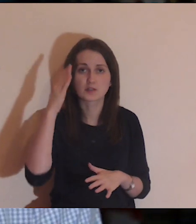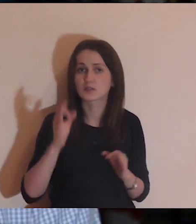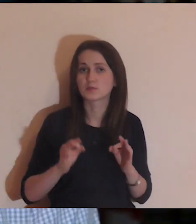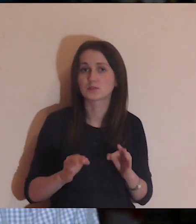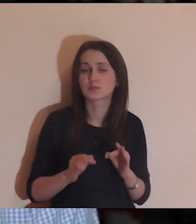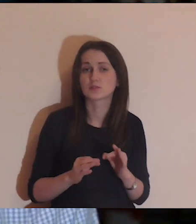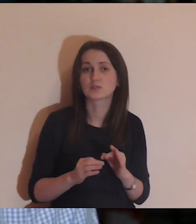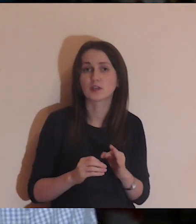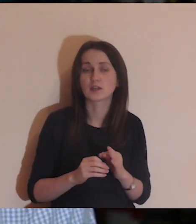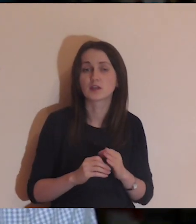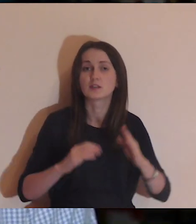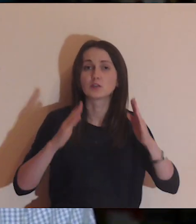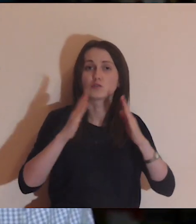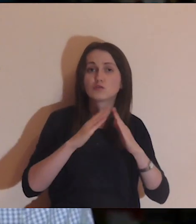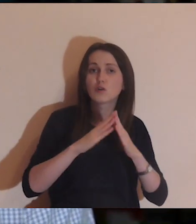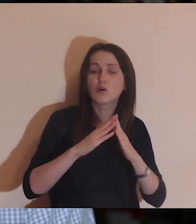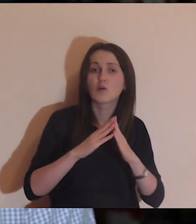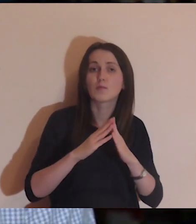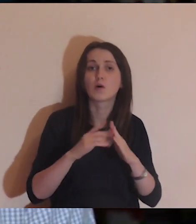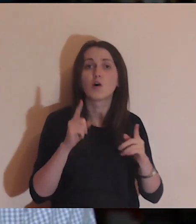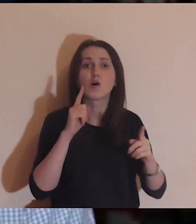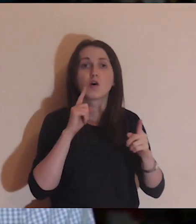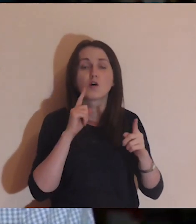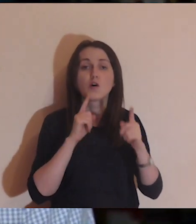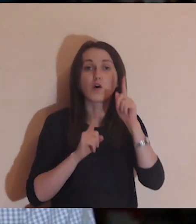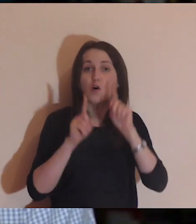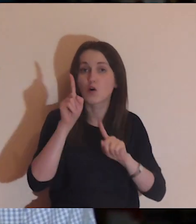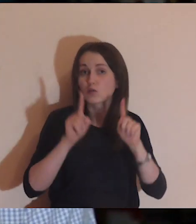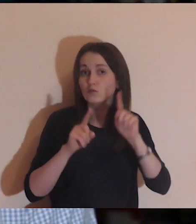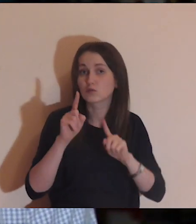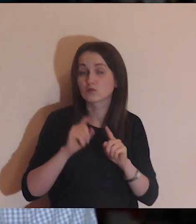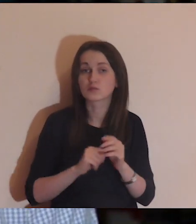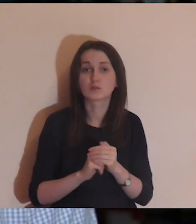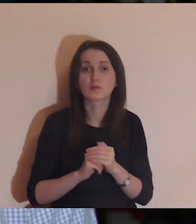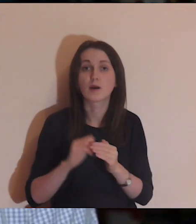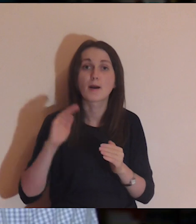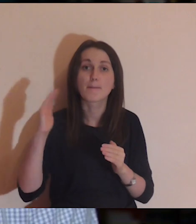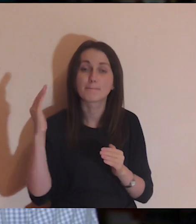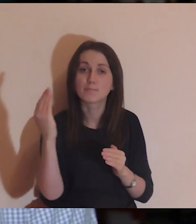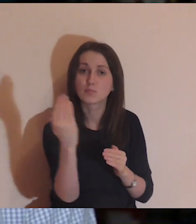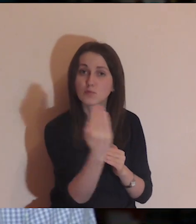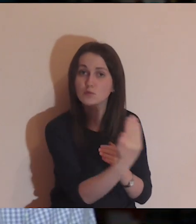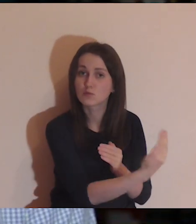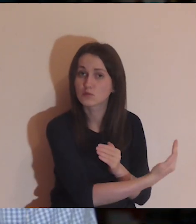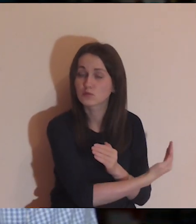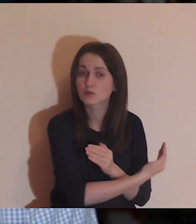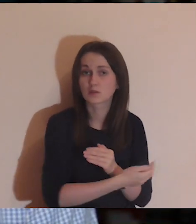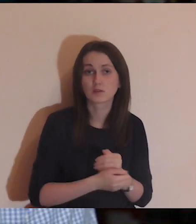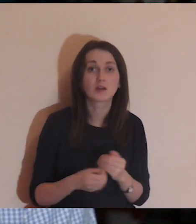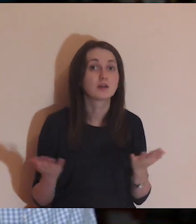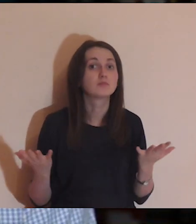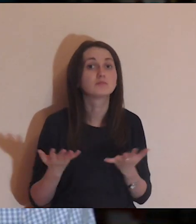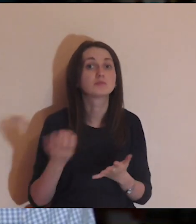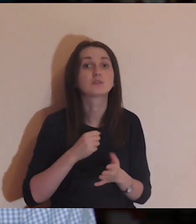Wyobrazili sobie ten dworek, ogród, mur i zobaczyli, w której scenie jestem.